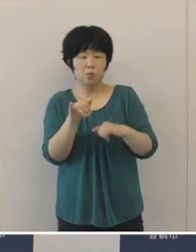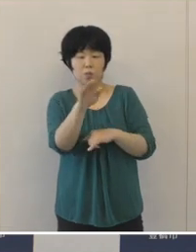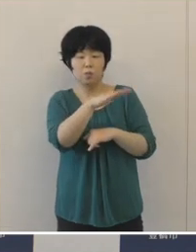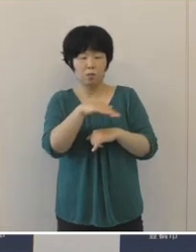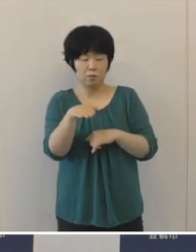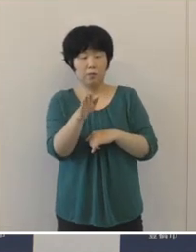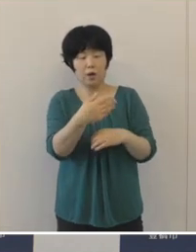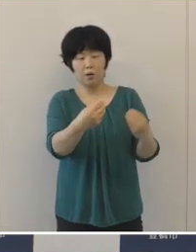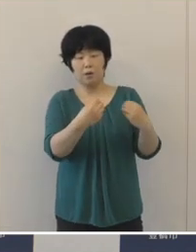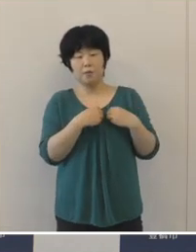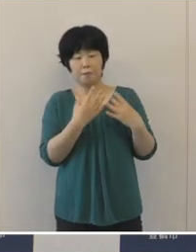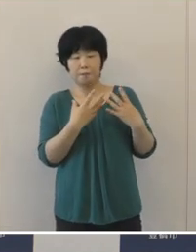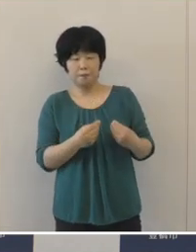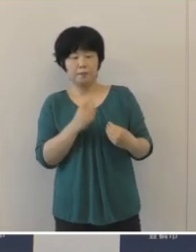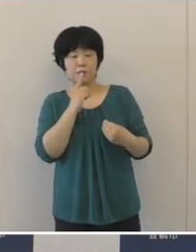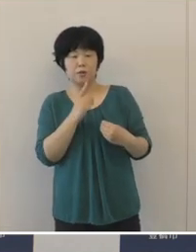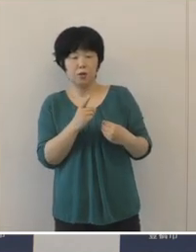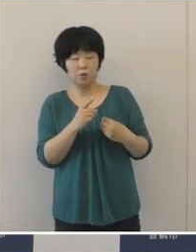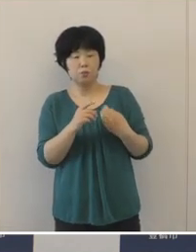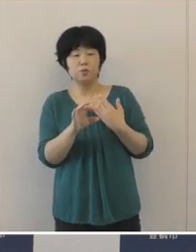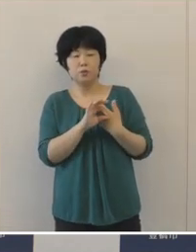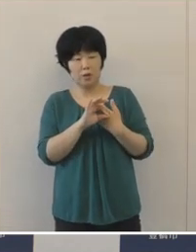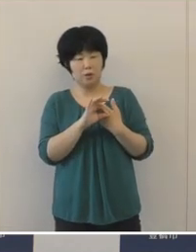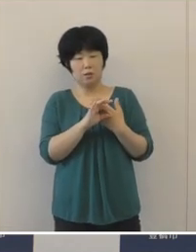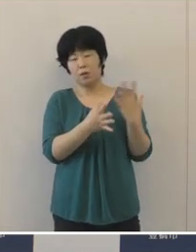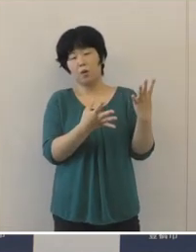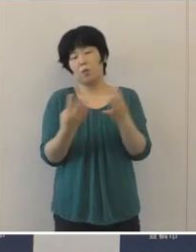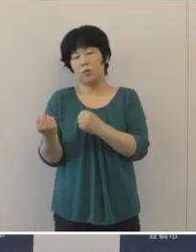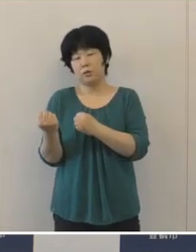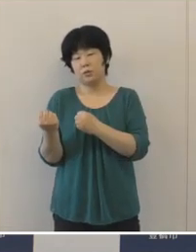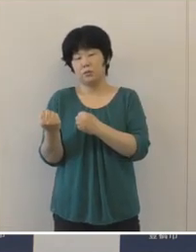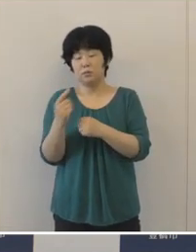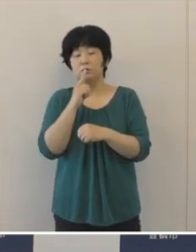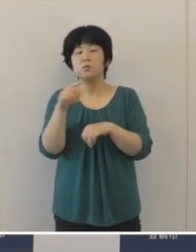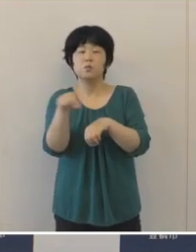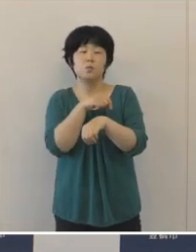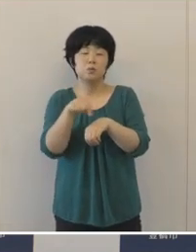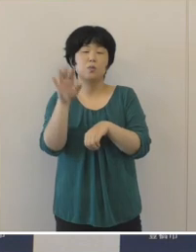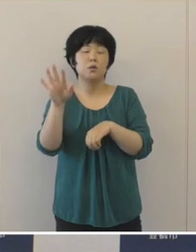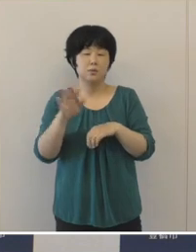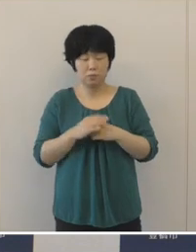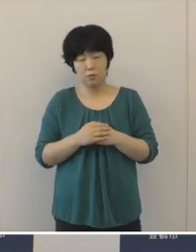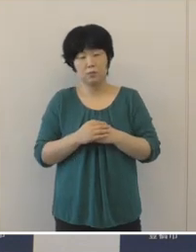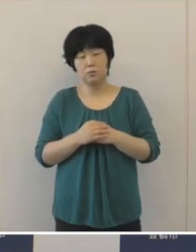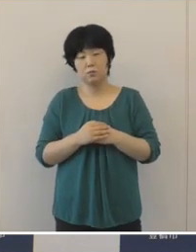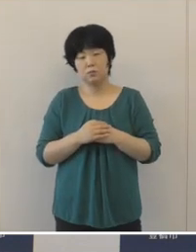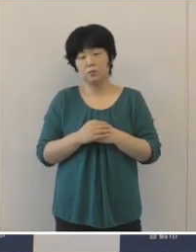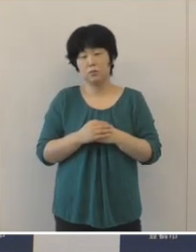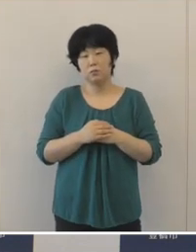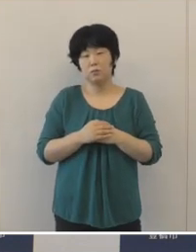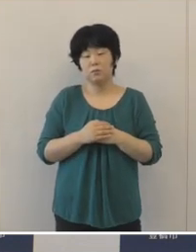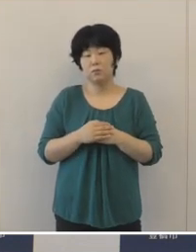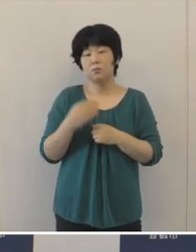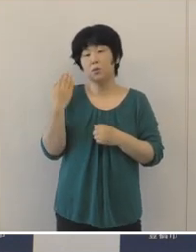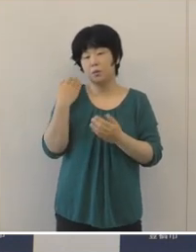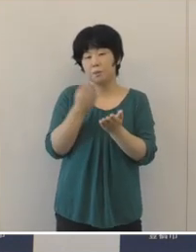大変多くなっているということが大きな特徴として挙げられます。 先ほども申し上げましたけれども